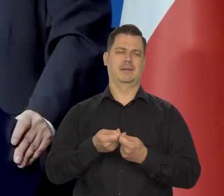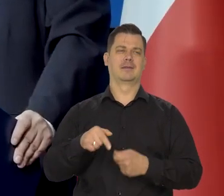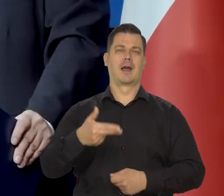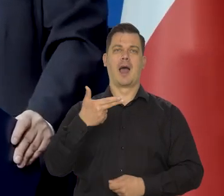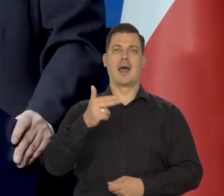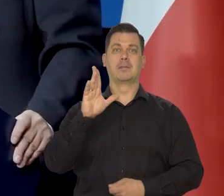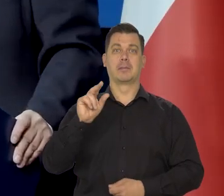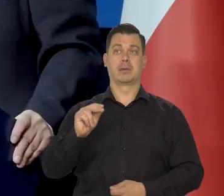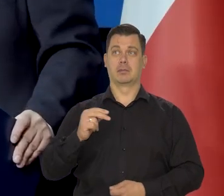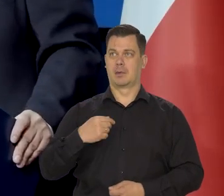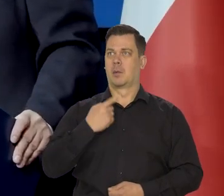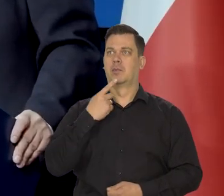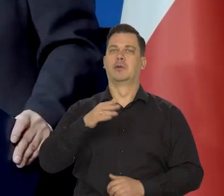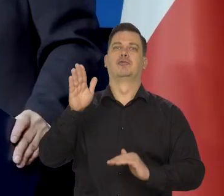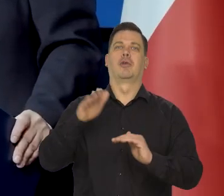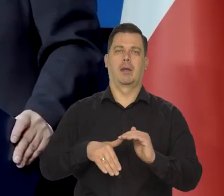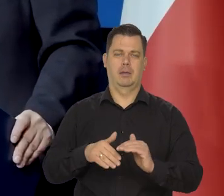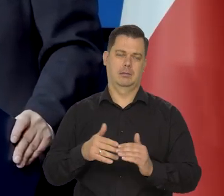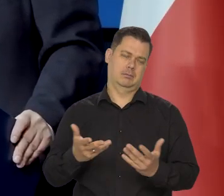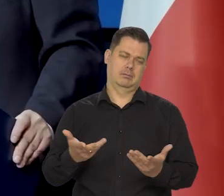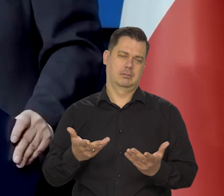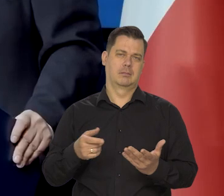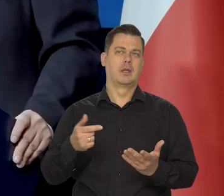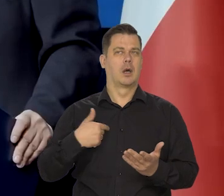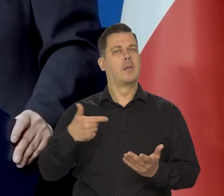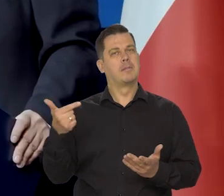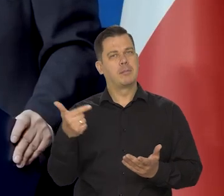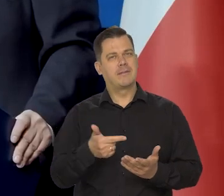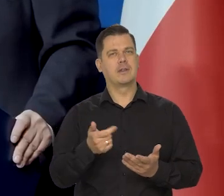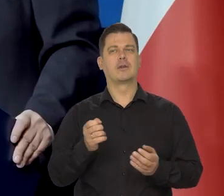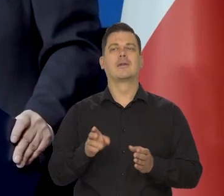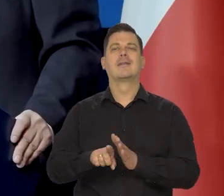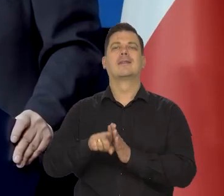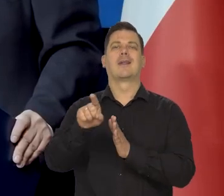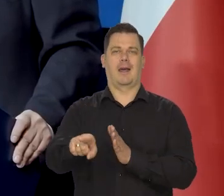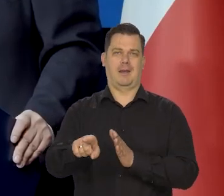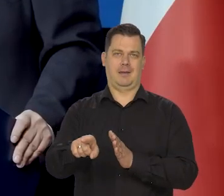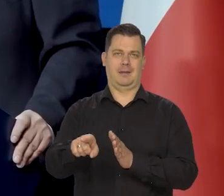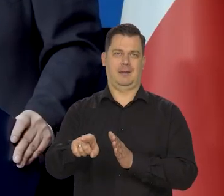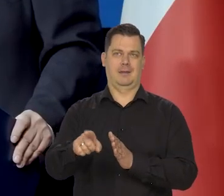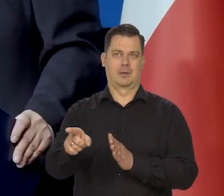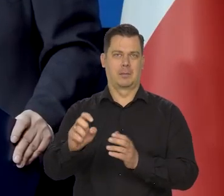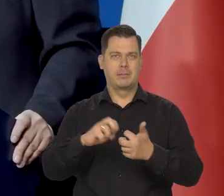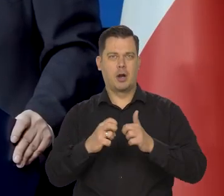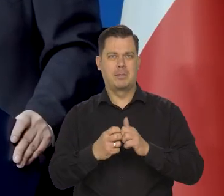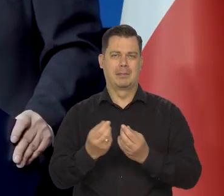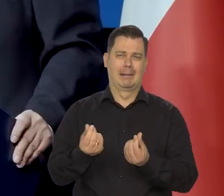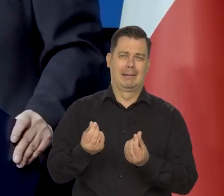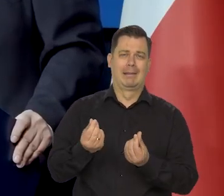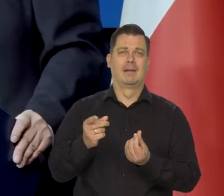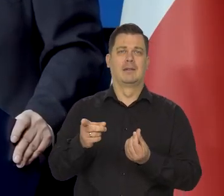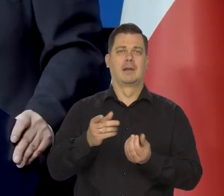ale nie kwestionując potrzeby, mówiliśmy, że powinny być ukierunkowane tylko na tych, co mają kłopoty w spłacie tych kredytów.